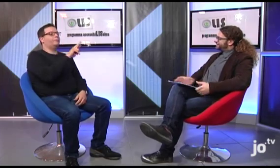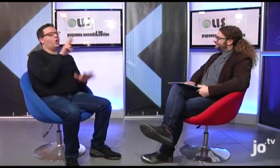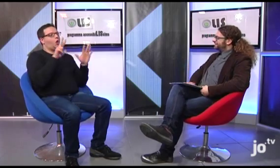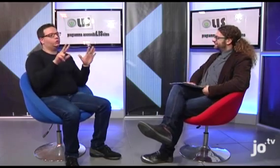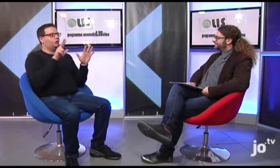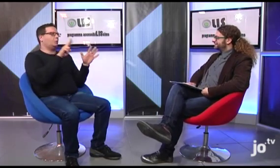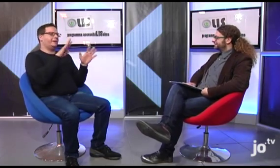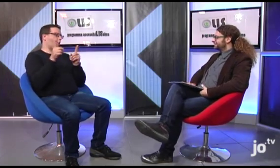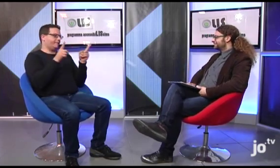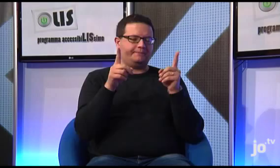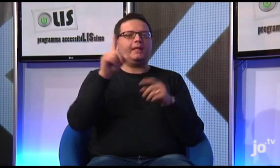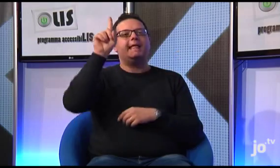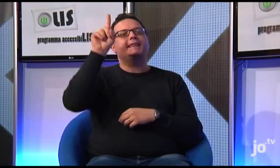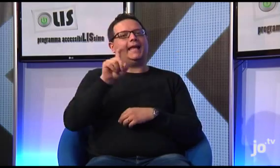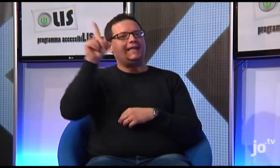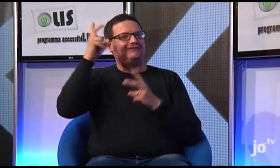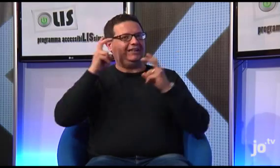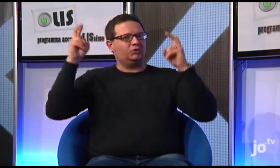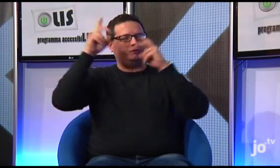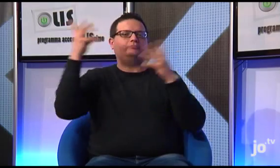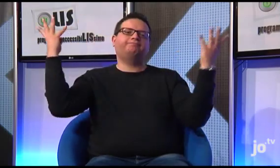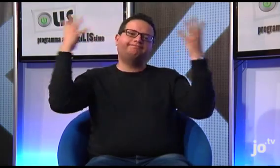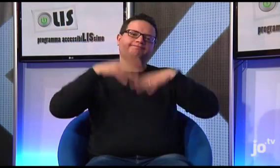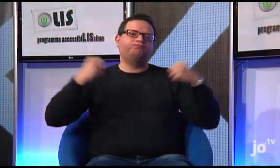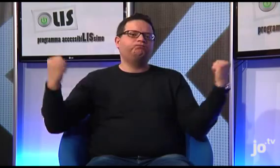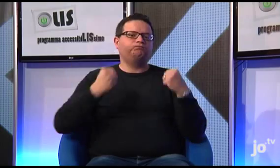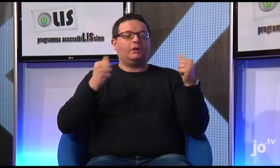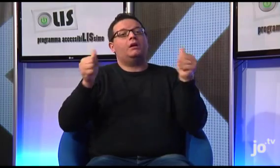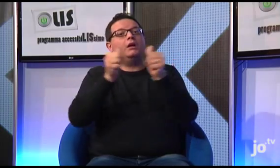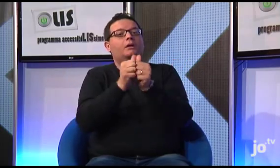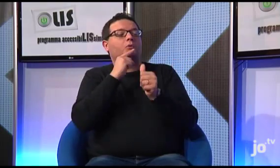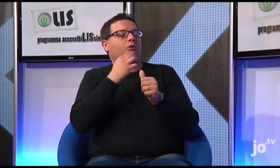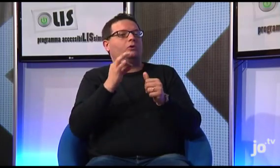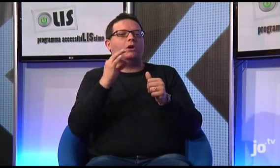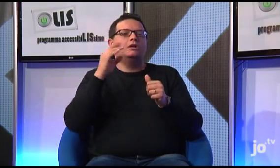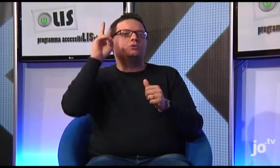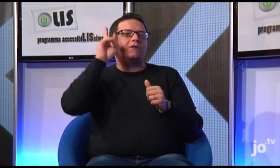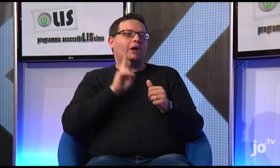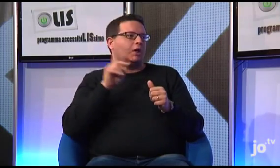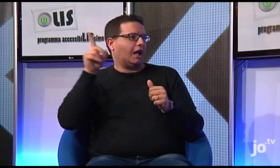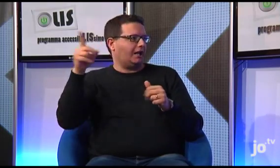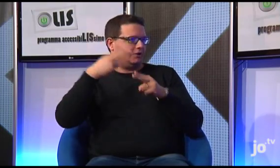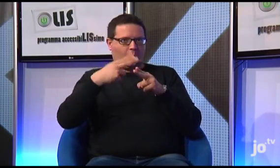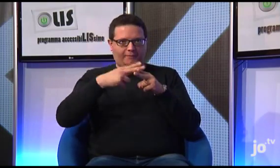Tra il 2008 e il 2009 il Vescovo di Terni, in collaborazione con Suor Veronica Amata di Roma, ha promosso una serie di iniziative